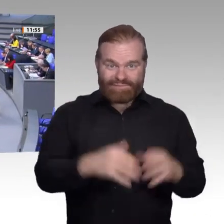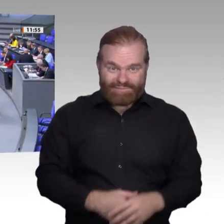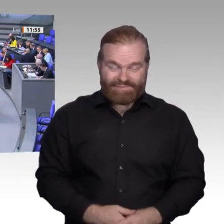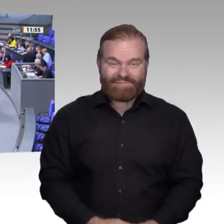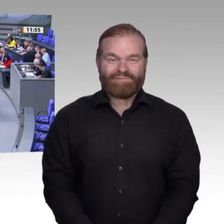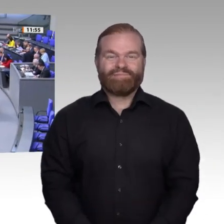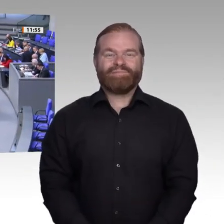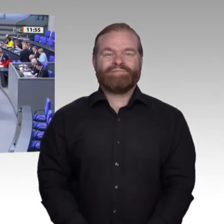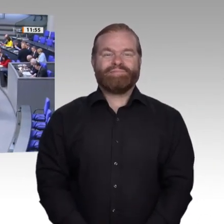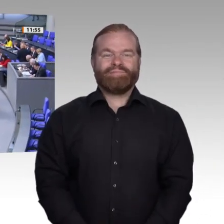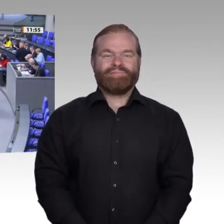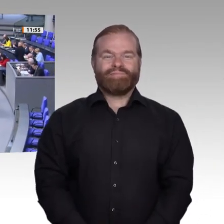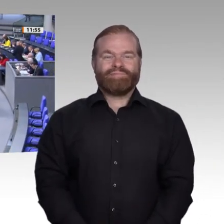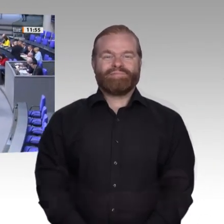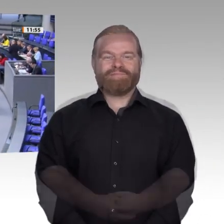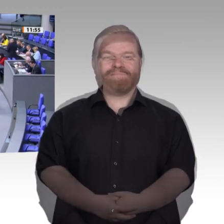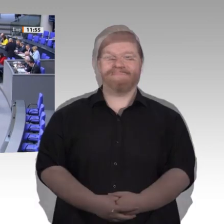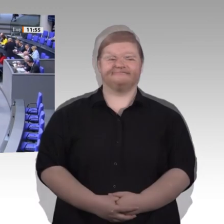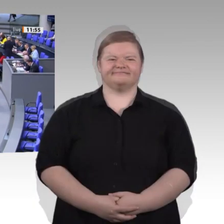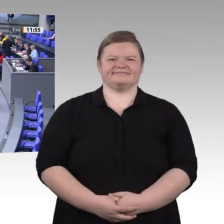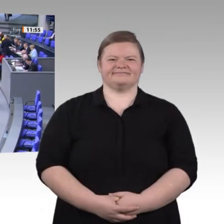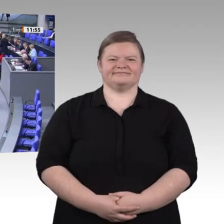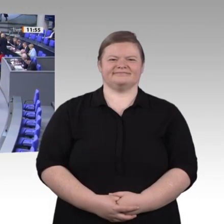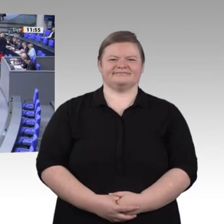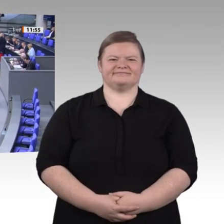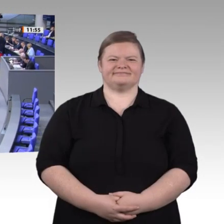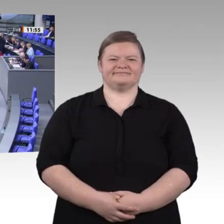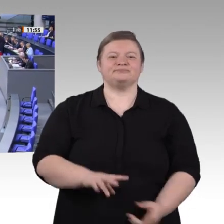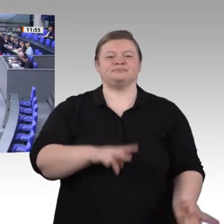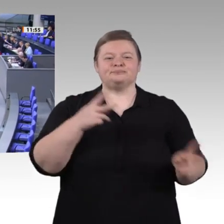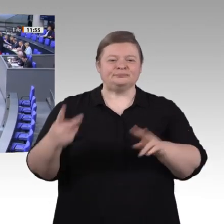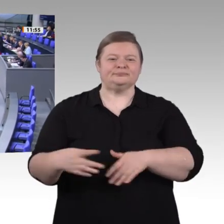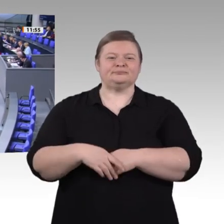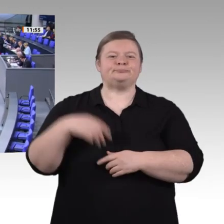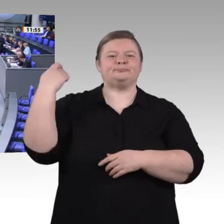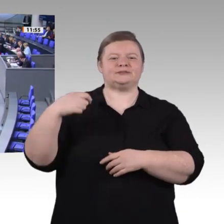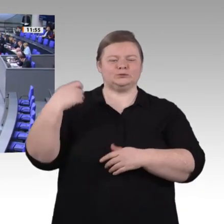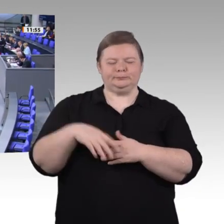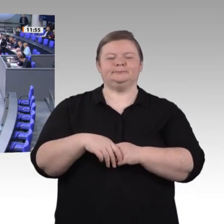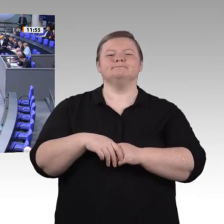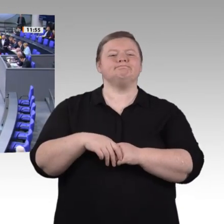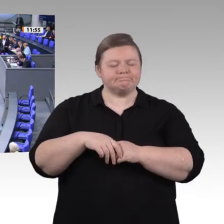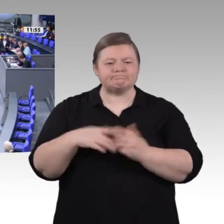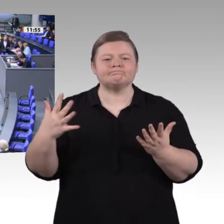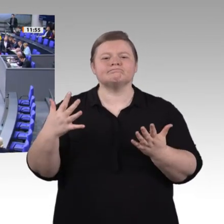Herr Präsident! Liebe Kolleginnen und Kollegen! Auch im Namen meiner Fraktion darf ich dem Kollegen Matthias Hauer die besten Genesungswünsche